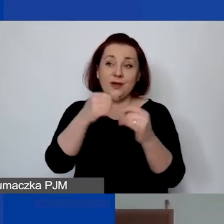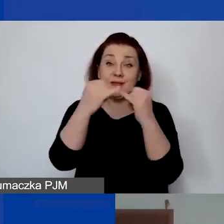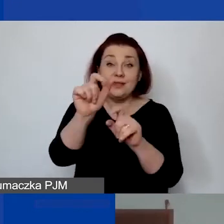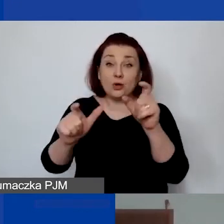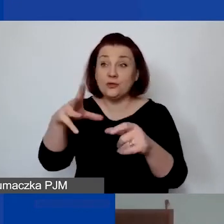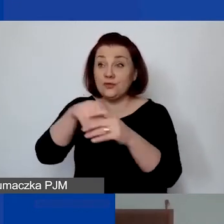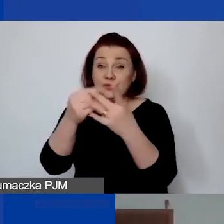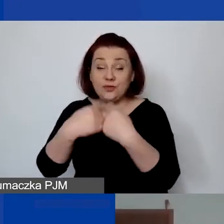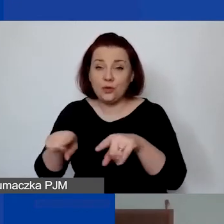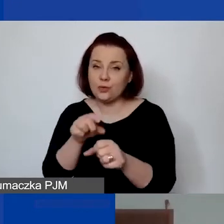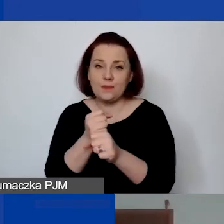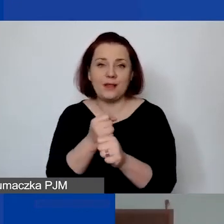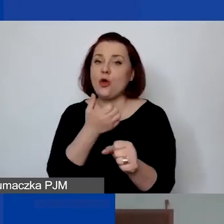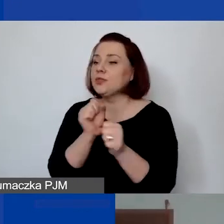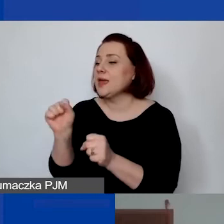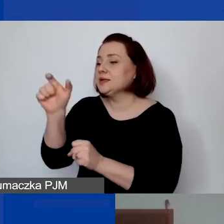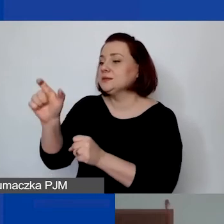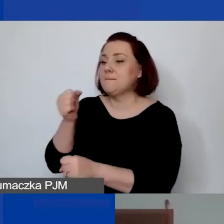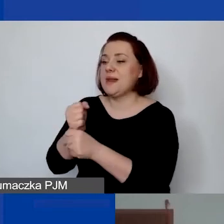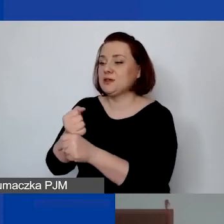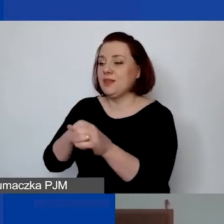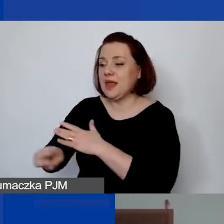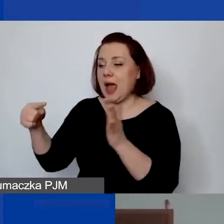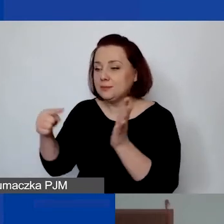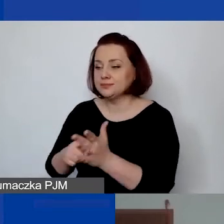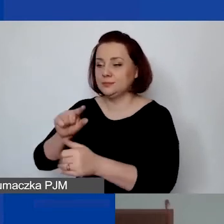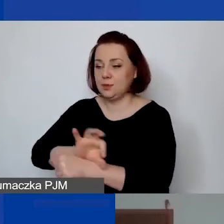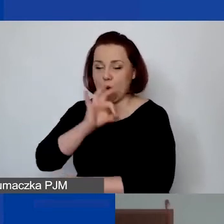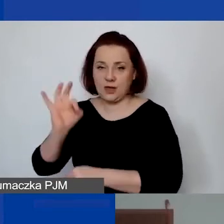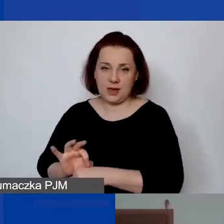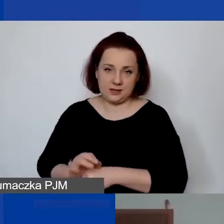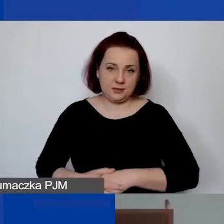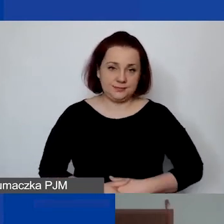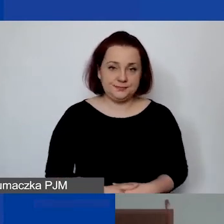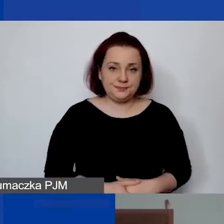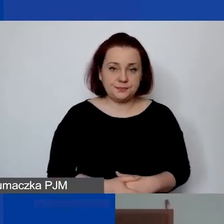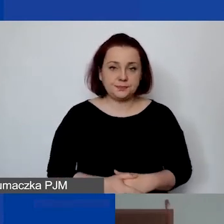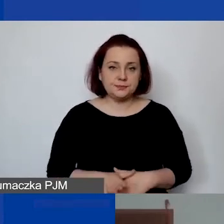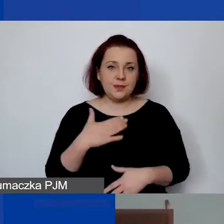to nie jest to wtedy personel, nie jest to praca świadczona osobiście. Mam nadzieję, że jest to jasne.